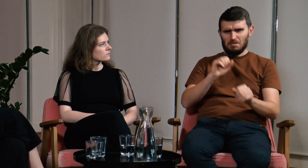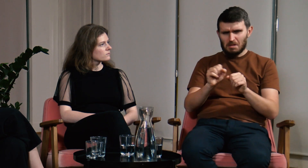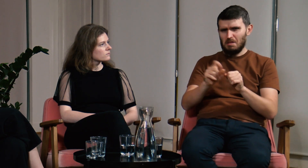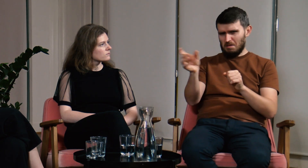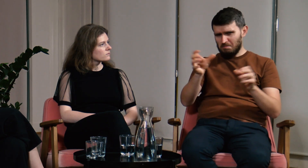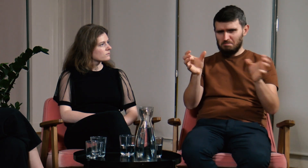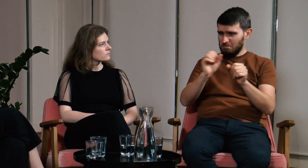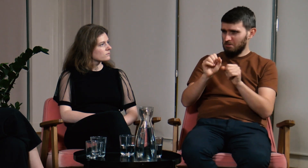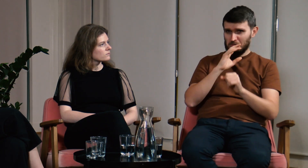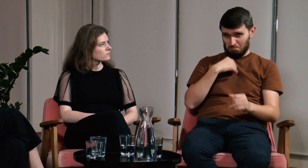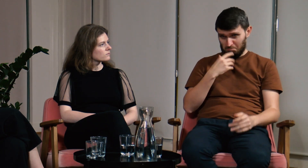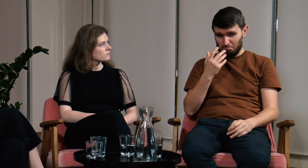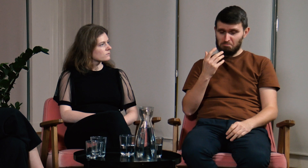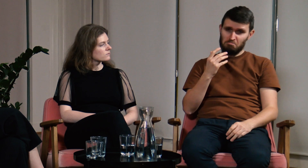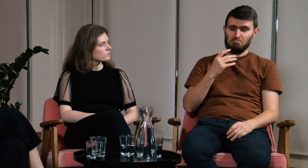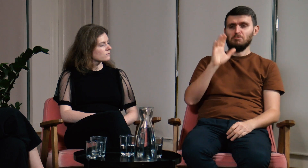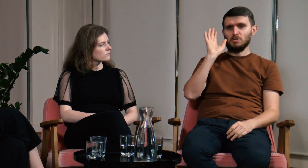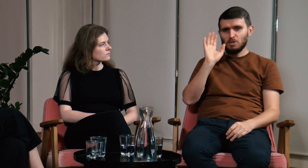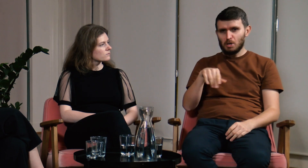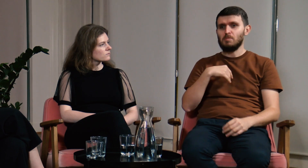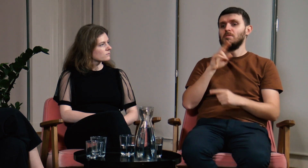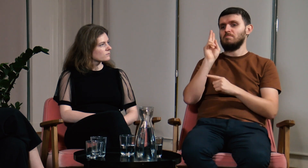Jednak dostałem informację o tym, że na UW dostępny jest tłumacz PJM.